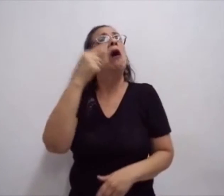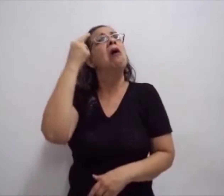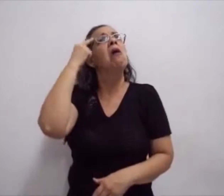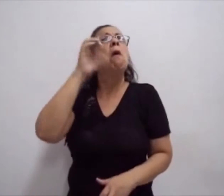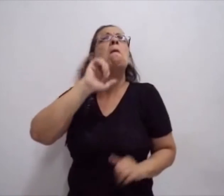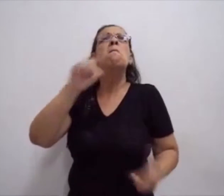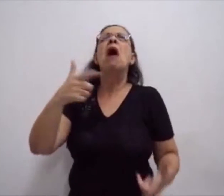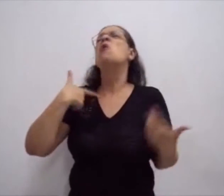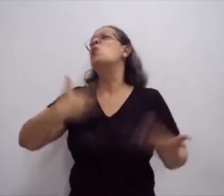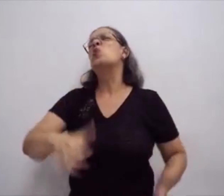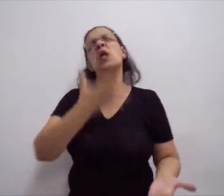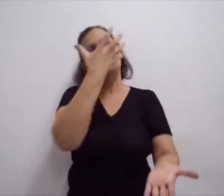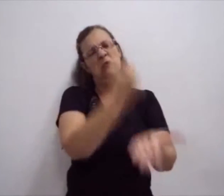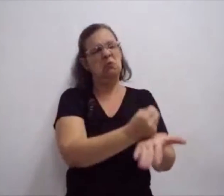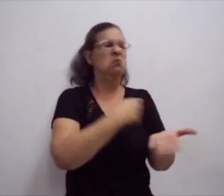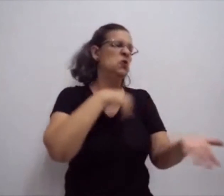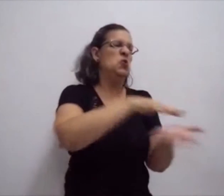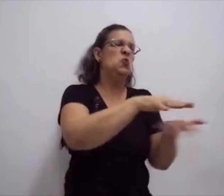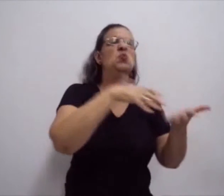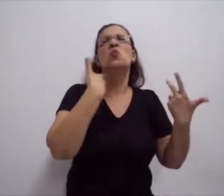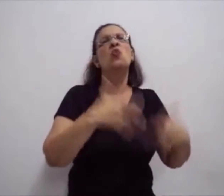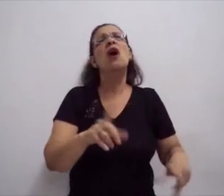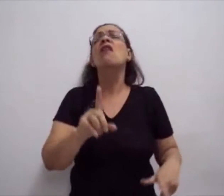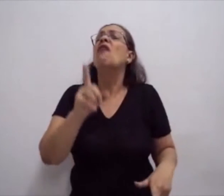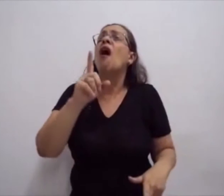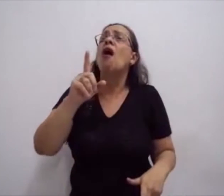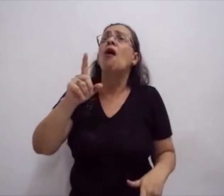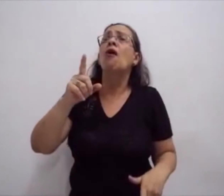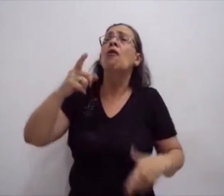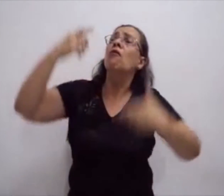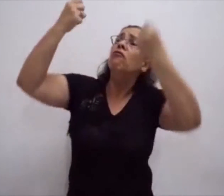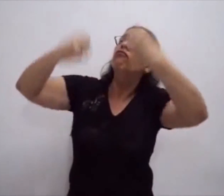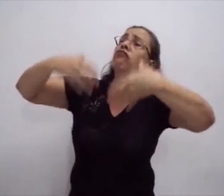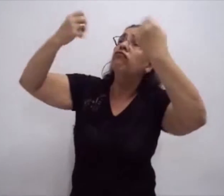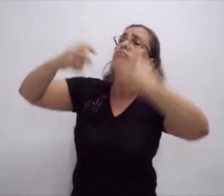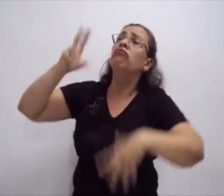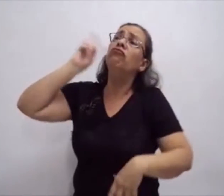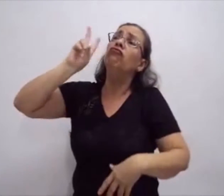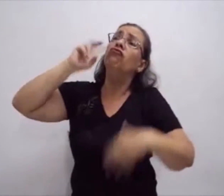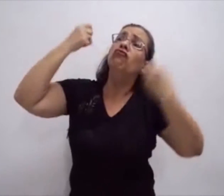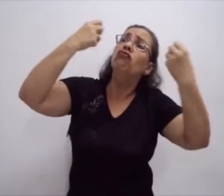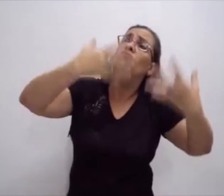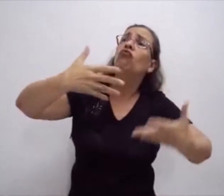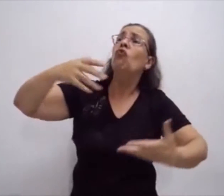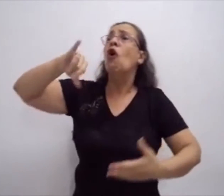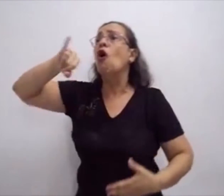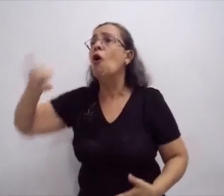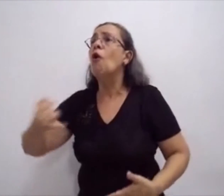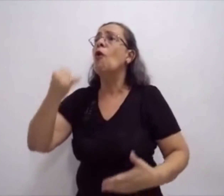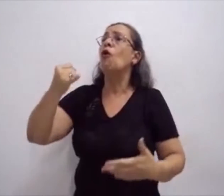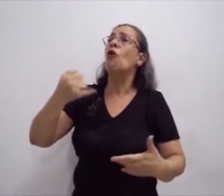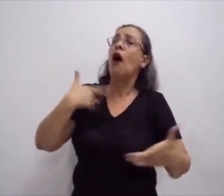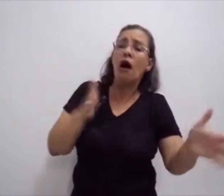o uso de computadores em vários locais, nas escolas, nas faculdades,